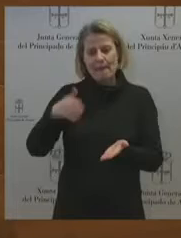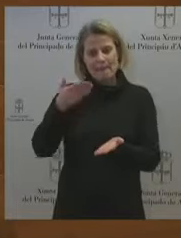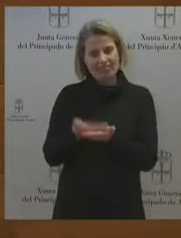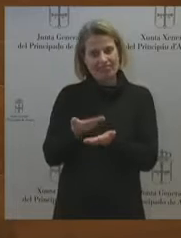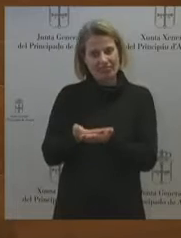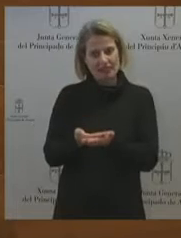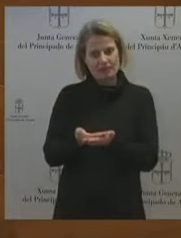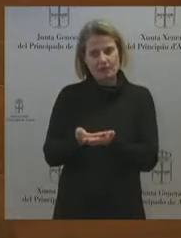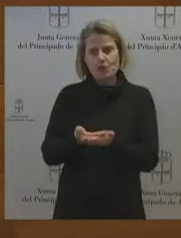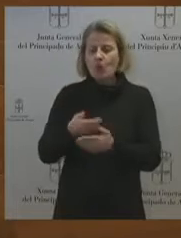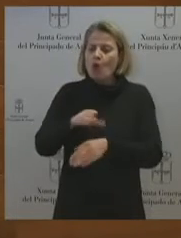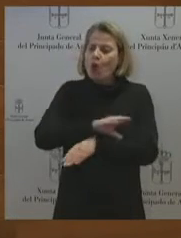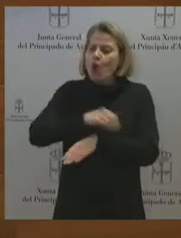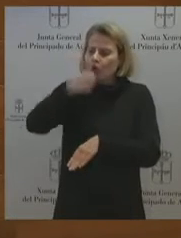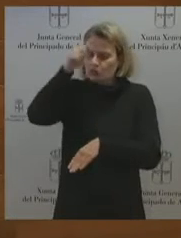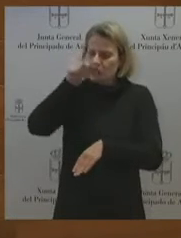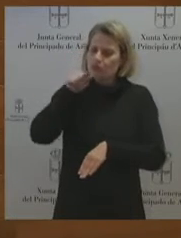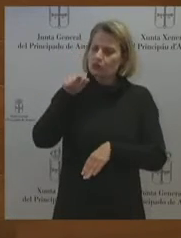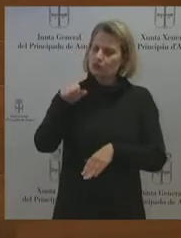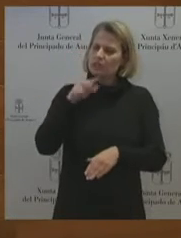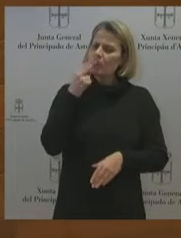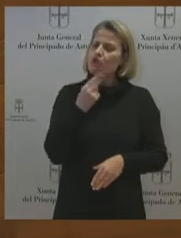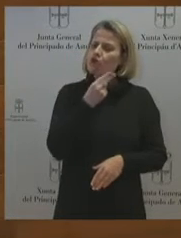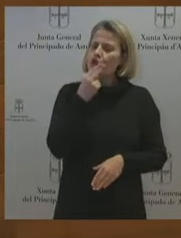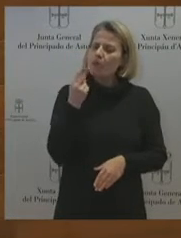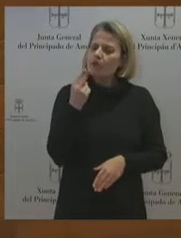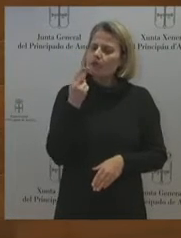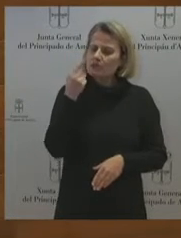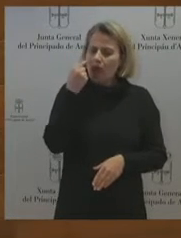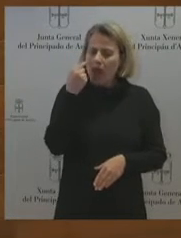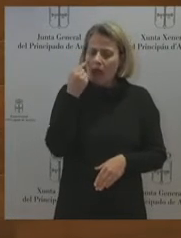en el próximo turno a que va a hacer todo lo imposible para que entre la SEPI? Porque lo que